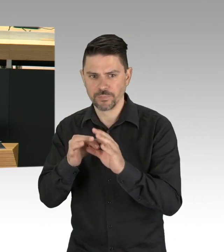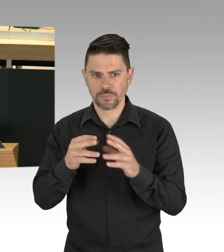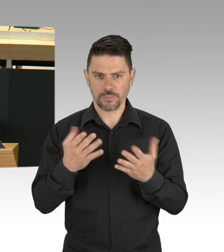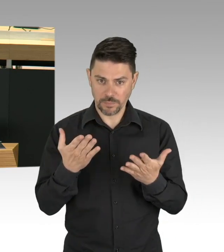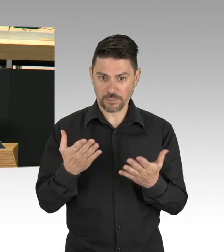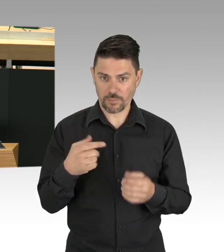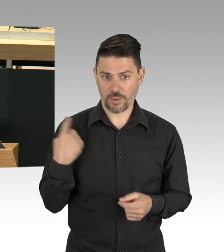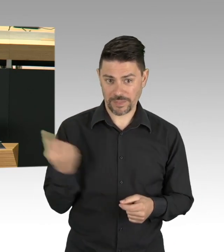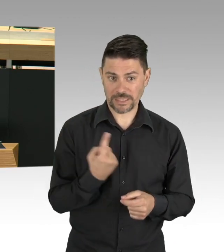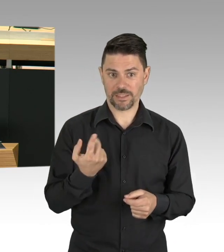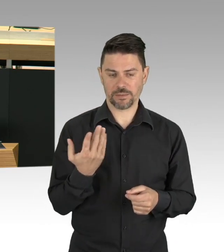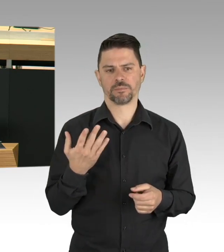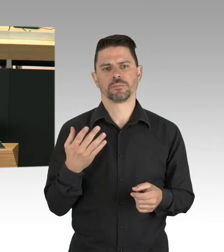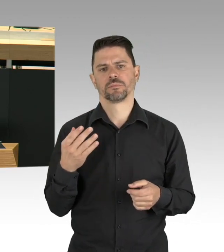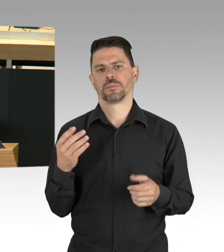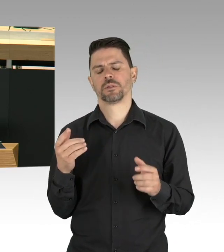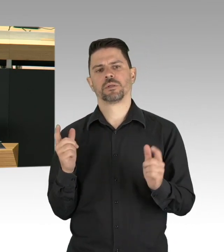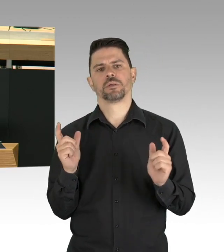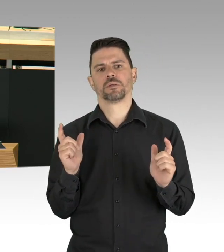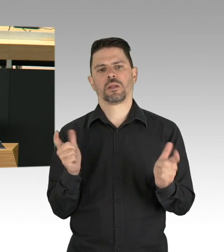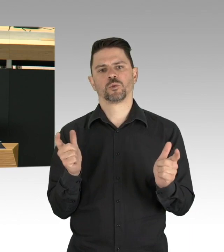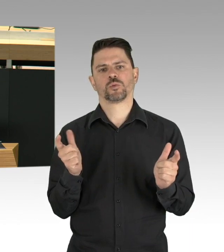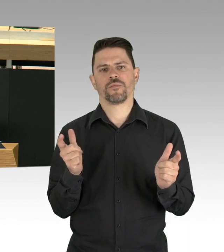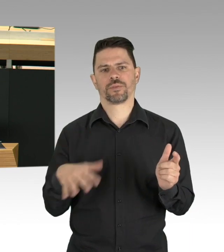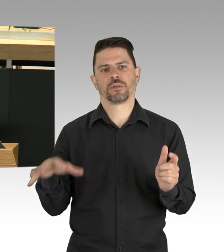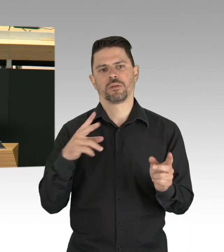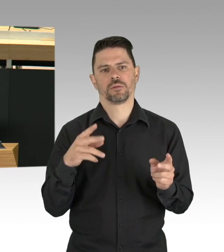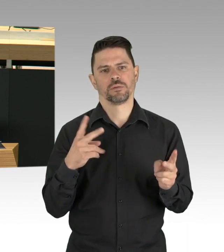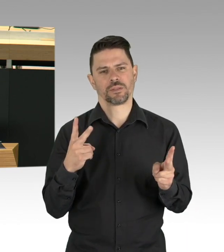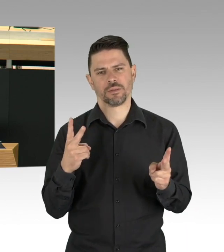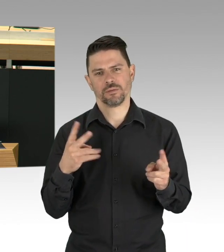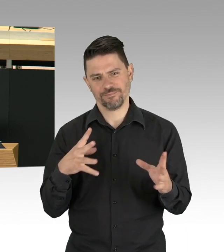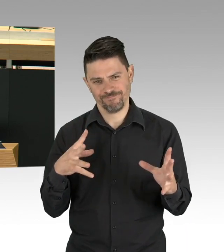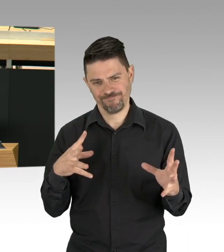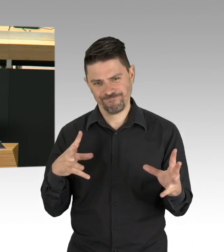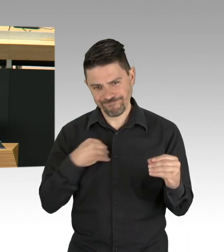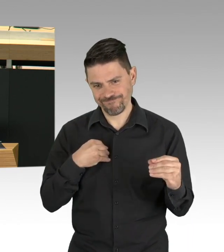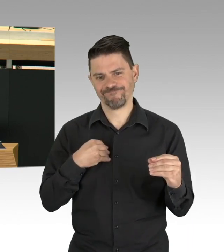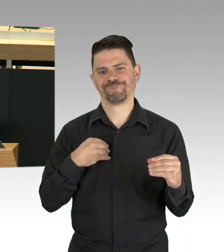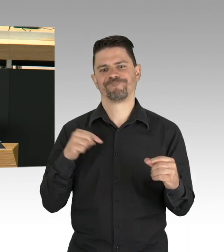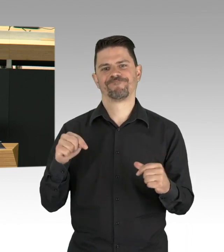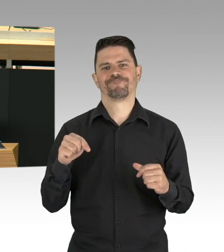und Grundrechte und Freiheitsrechte so wenig wie möglich einzuschränken, aber auch die Gesundheit ist ein Grundrecht